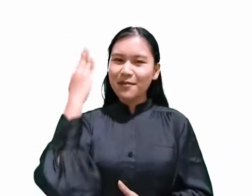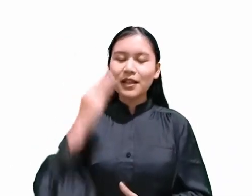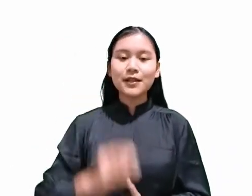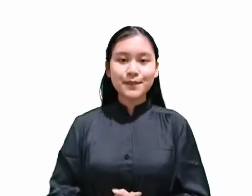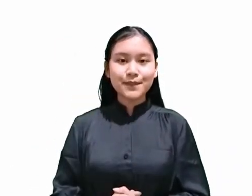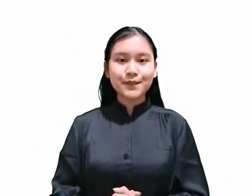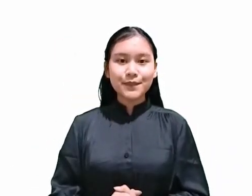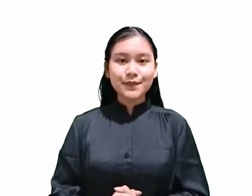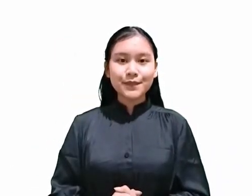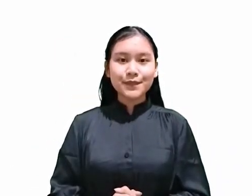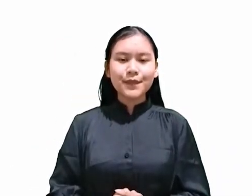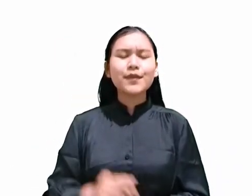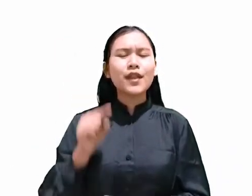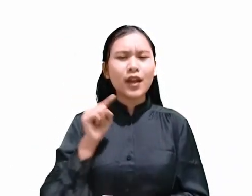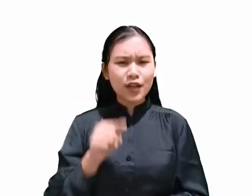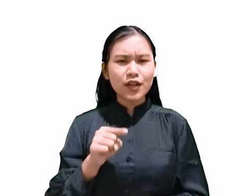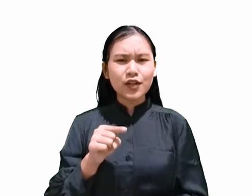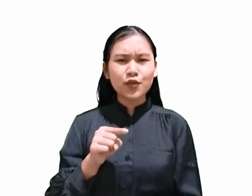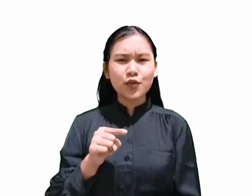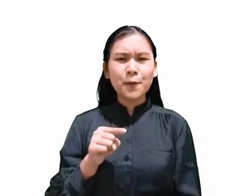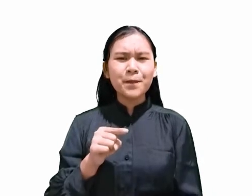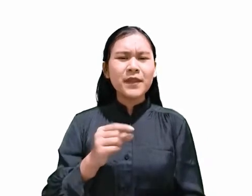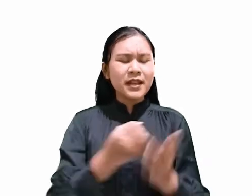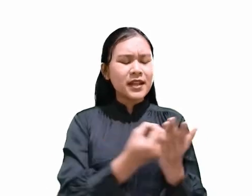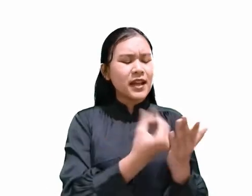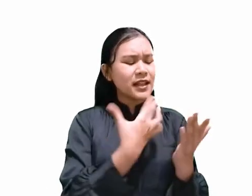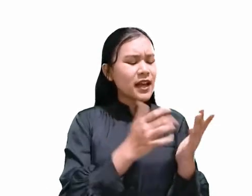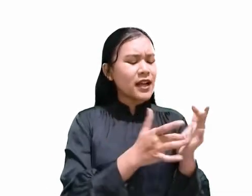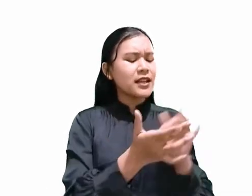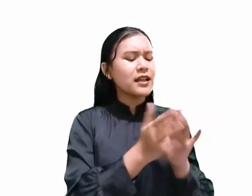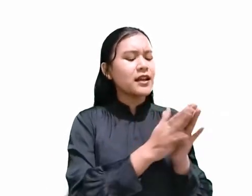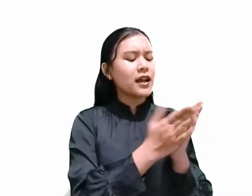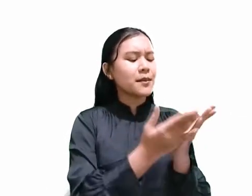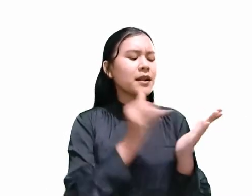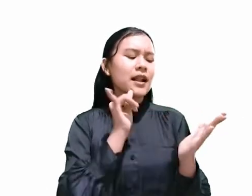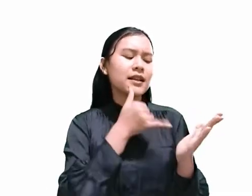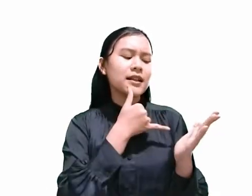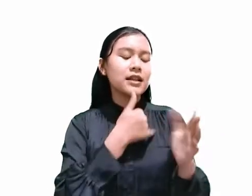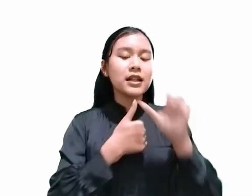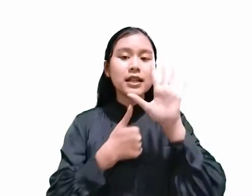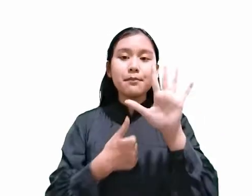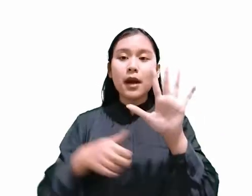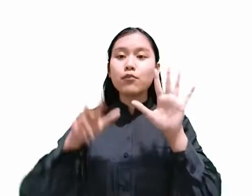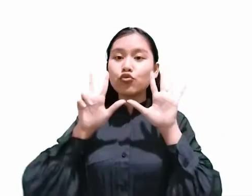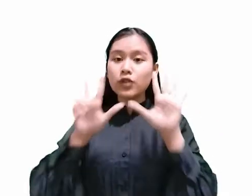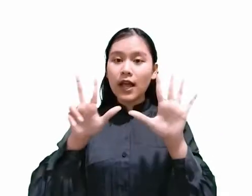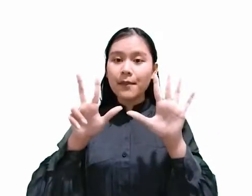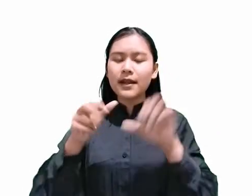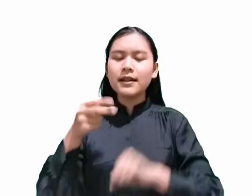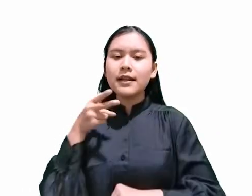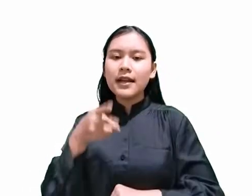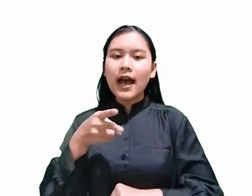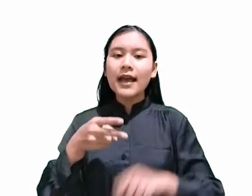Itulah sebabnya dikatakan di dalam Yesaya 58:13